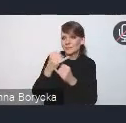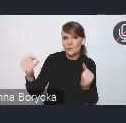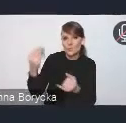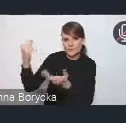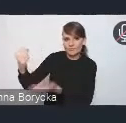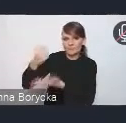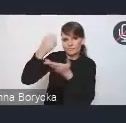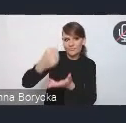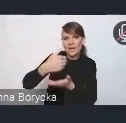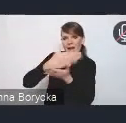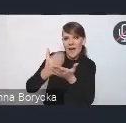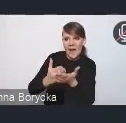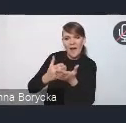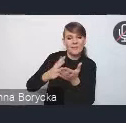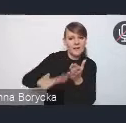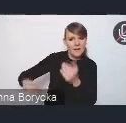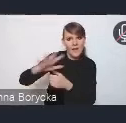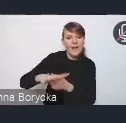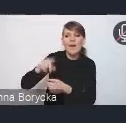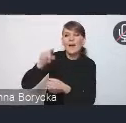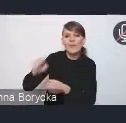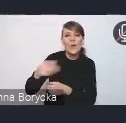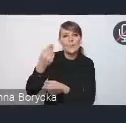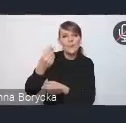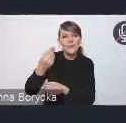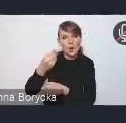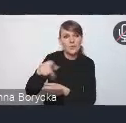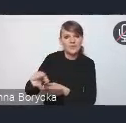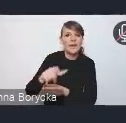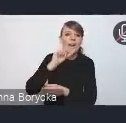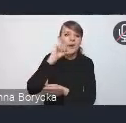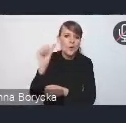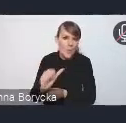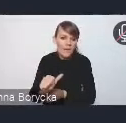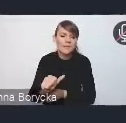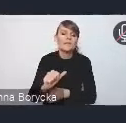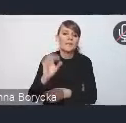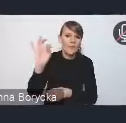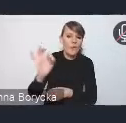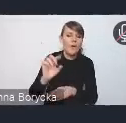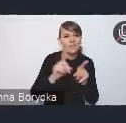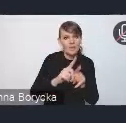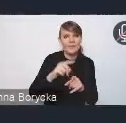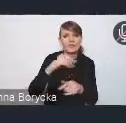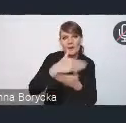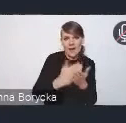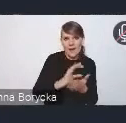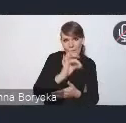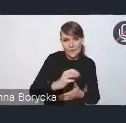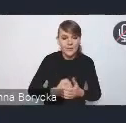w postaci właśnie tych środków krajowych, europejskich. I widzimy Krajową Politykę Miejską